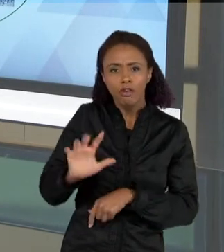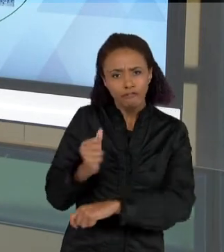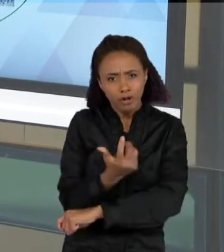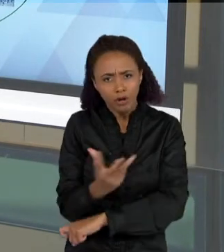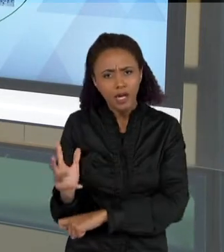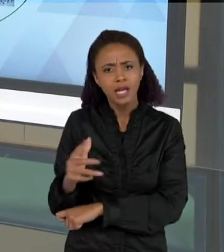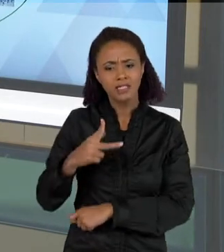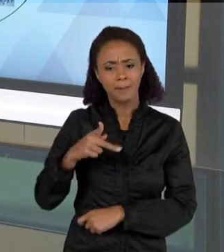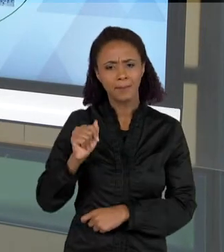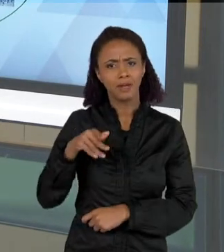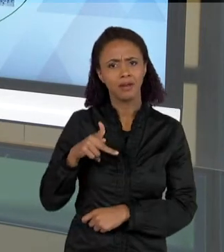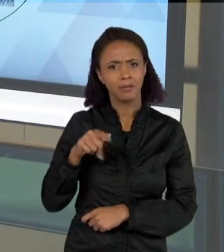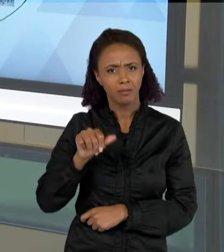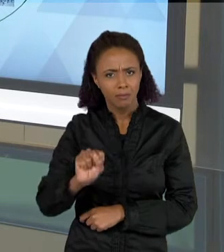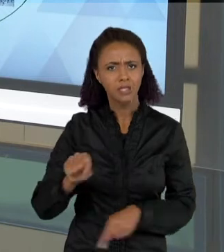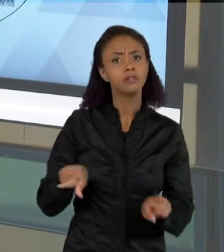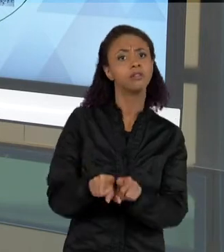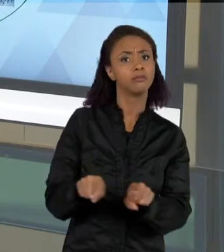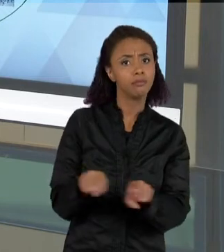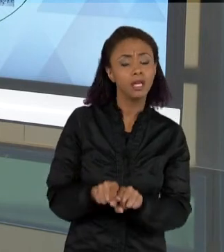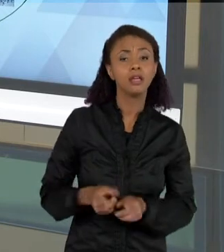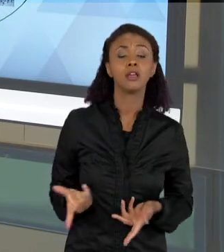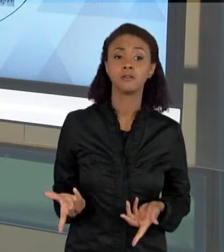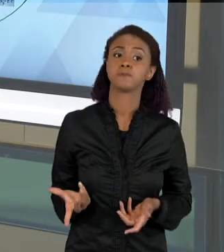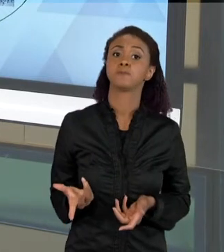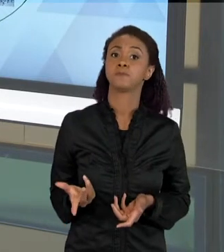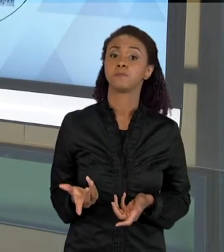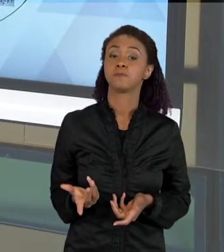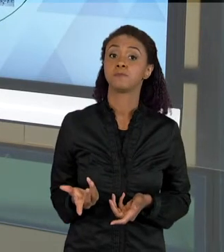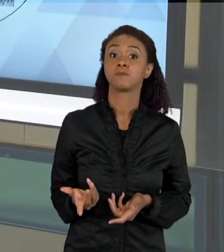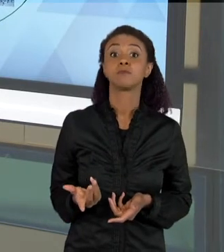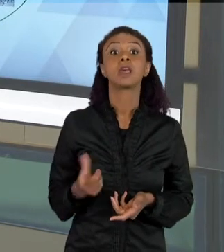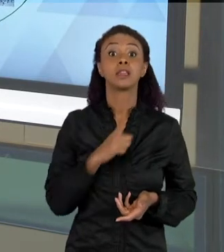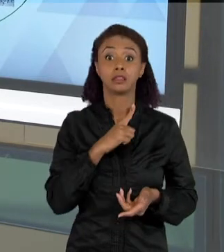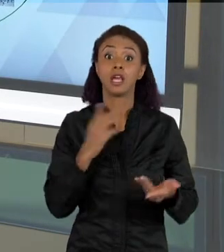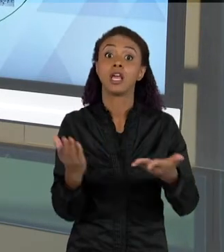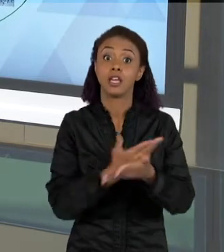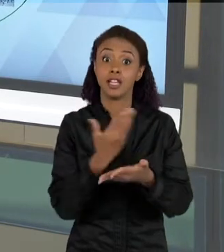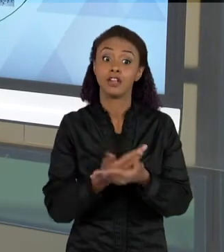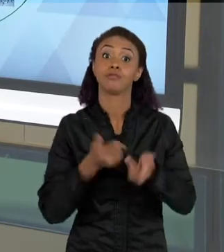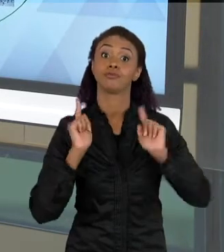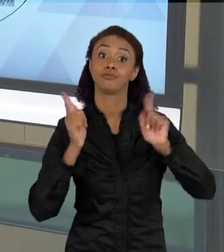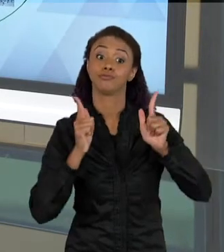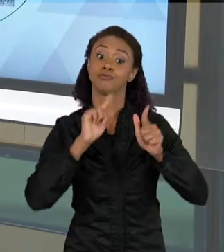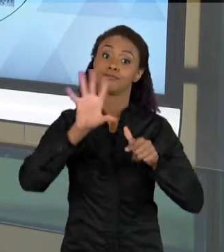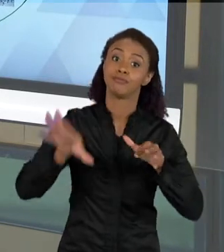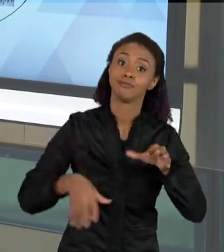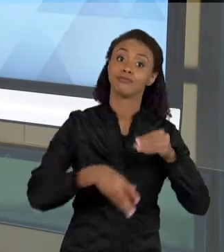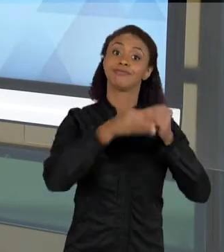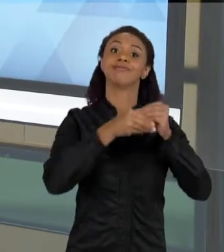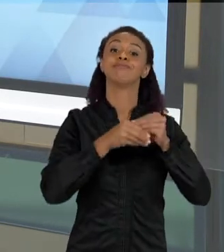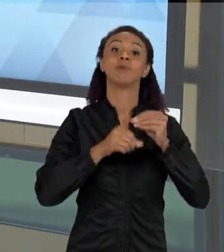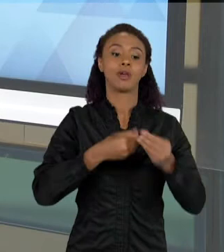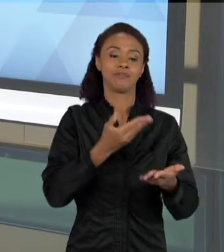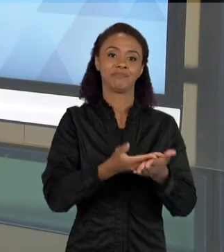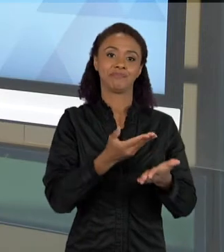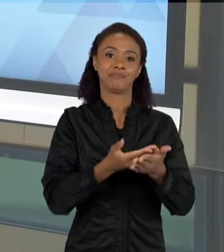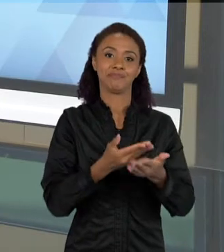ENTRETENIMENTO, E AO MESMO TEMPO UMA FINALIDADE DE ESTUDO. ENTÃO COMO QUE SÃO